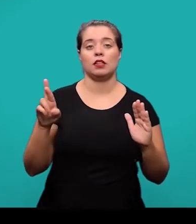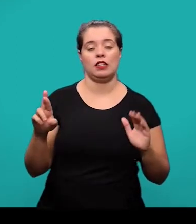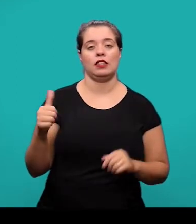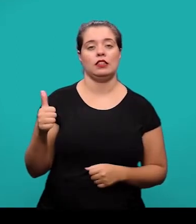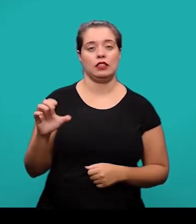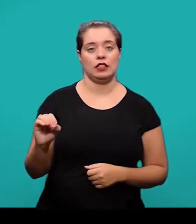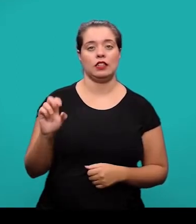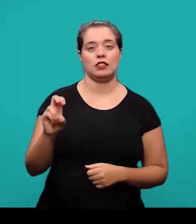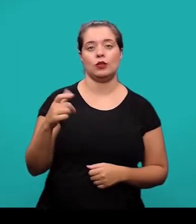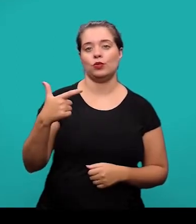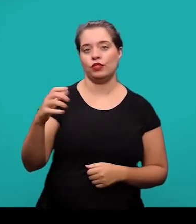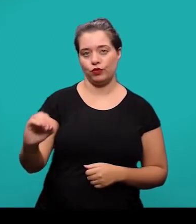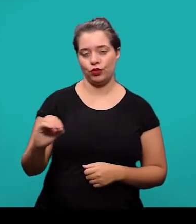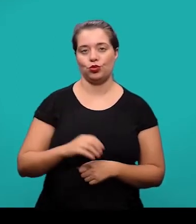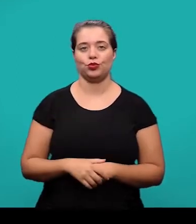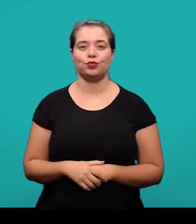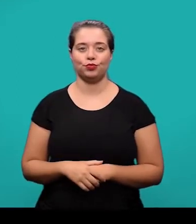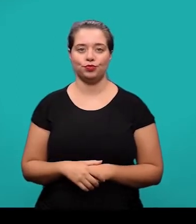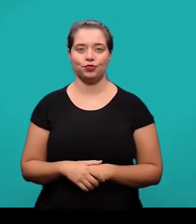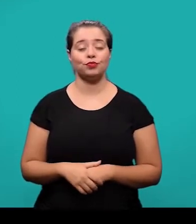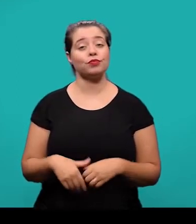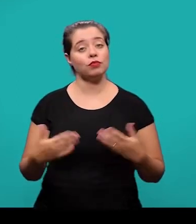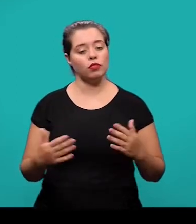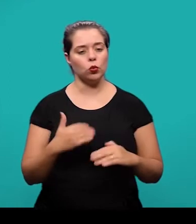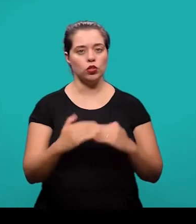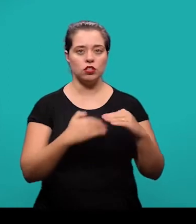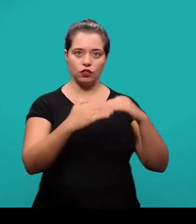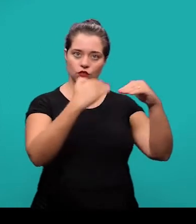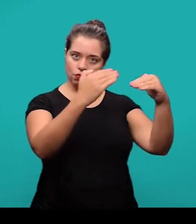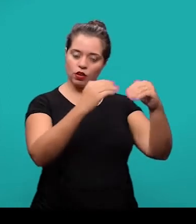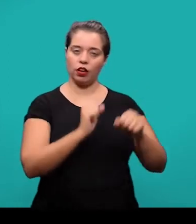Ainda dentro do desenvolvimento, quando se trata de seções e subseções